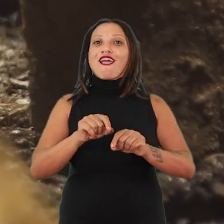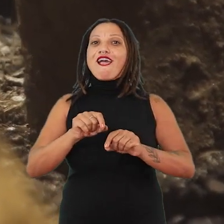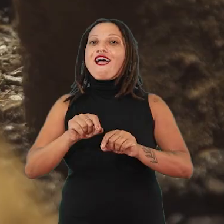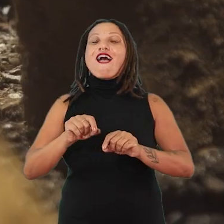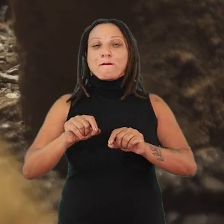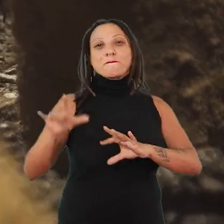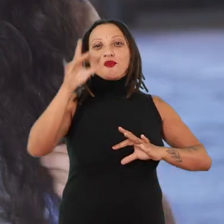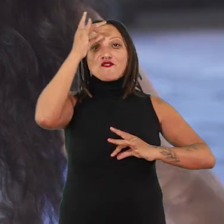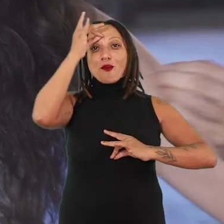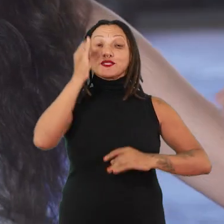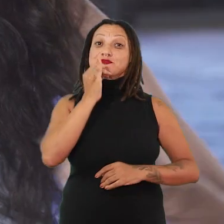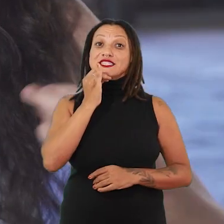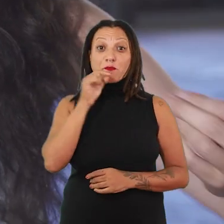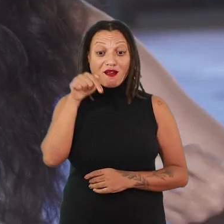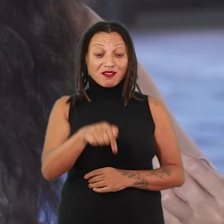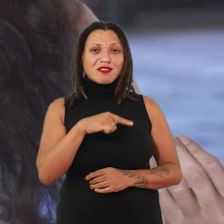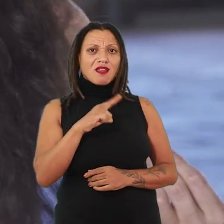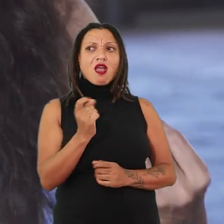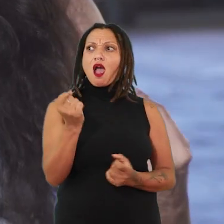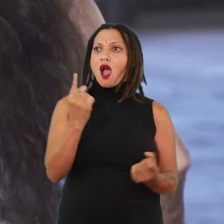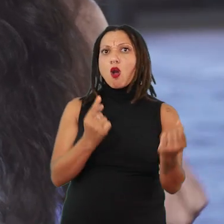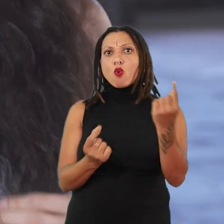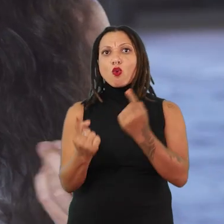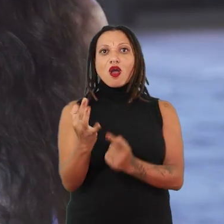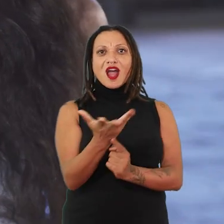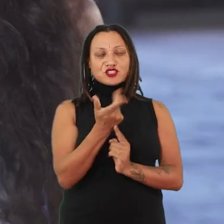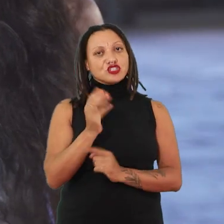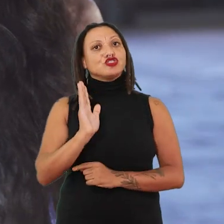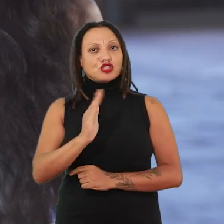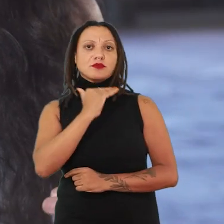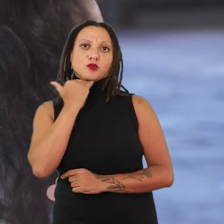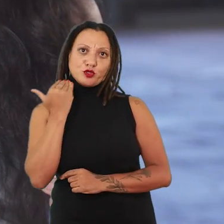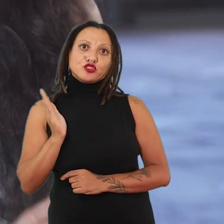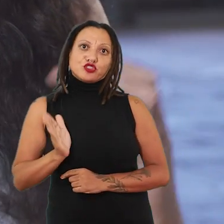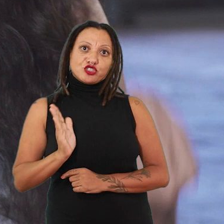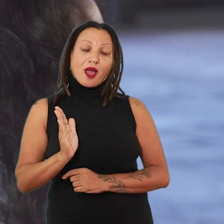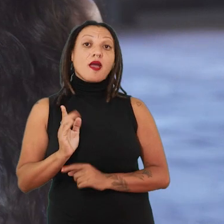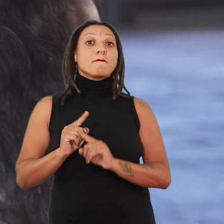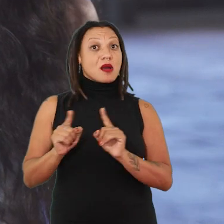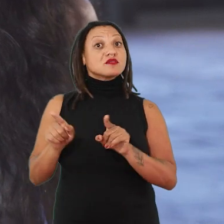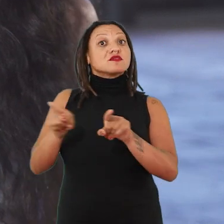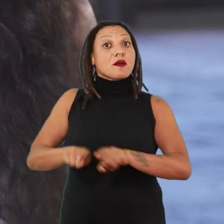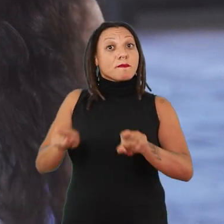A gente tem aqui algumas artistas que já são falecidas e que trabalharam com a performance.